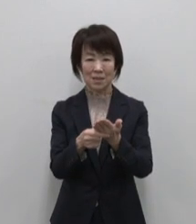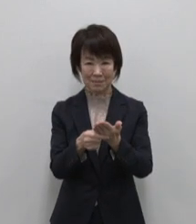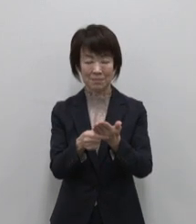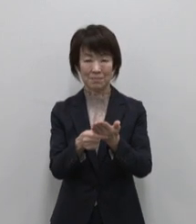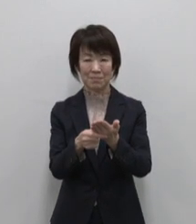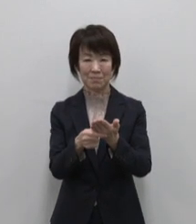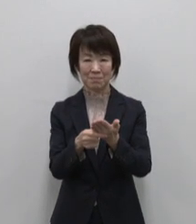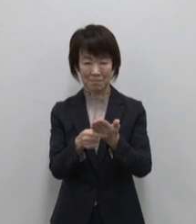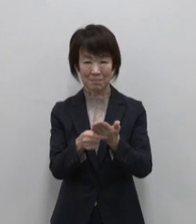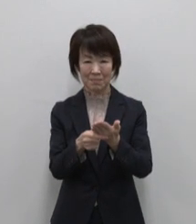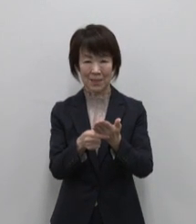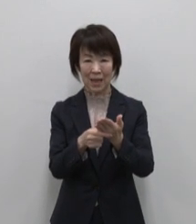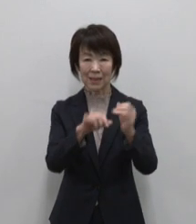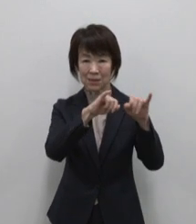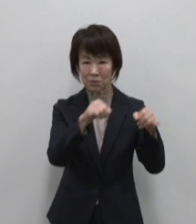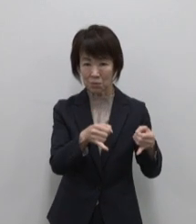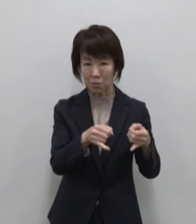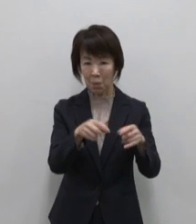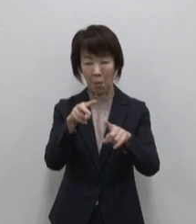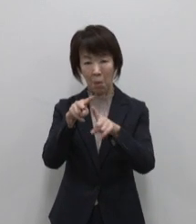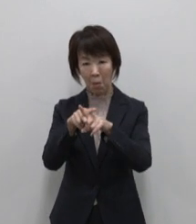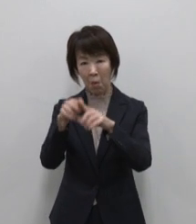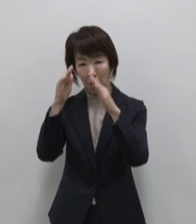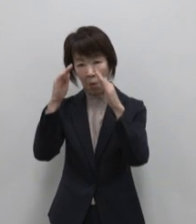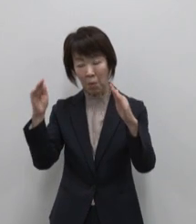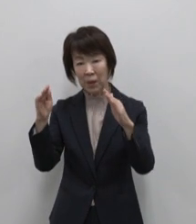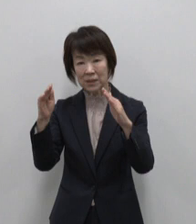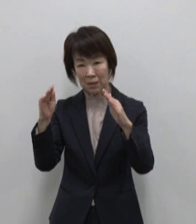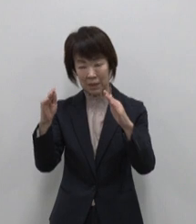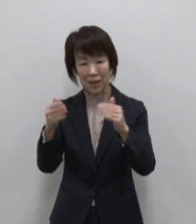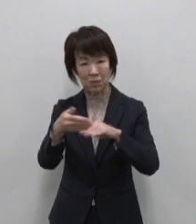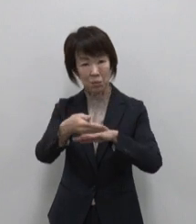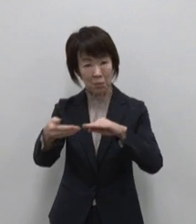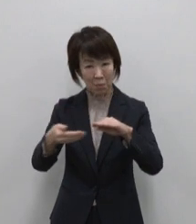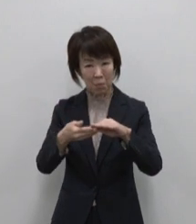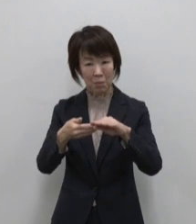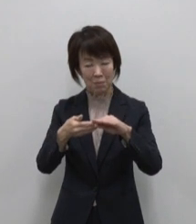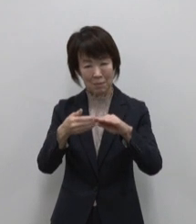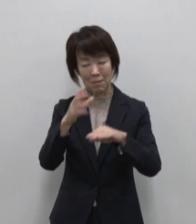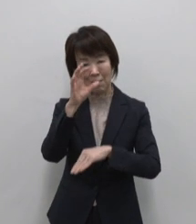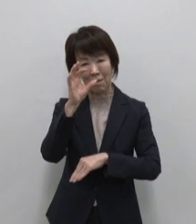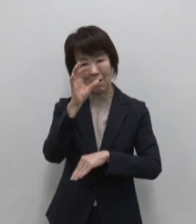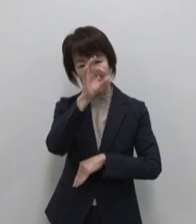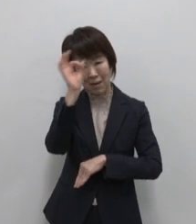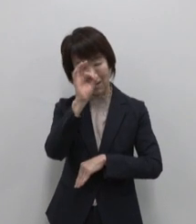伊豆諸島 小笠原諸島の観光情報や イベント情報など 旬な情報を